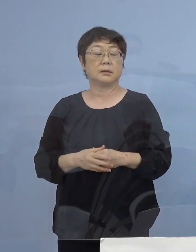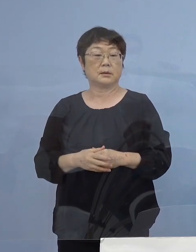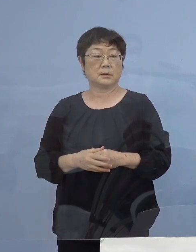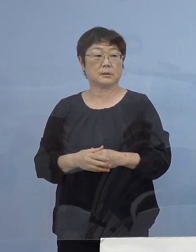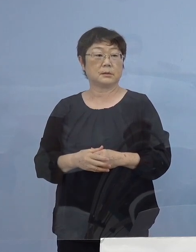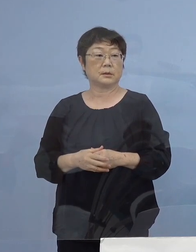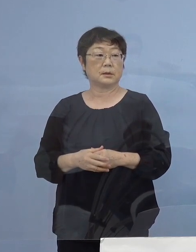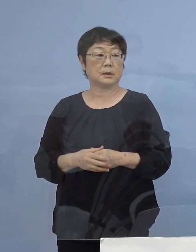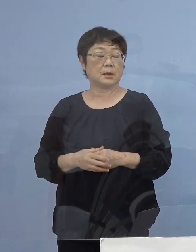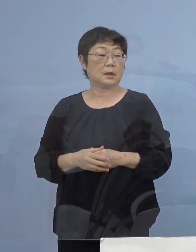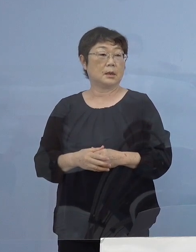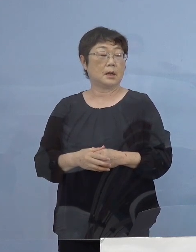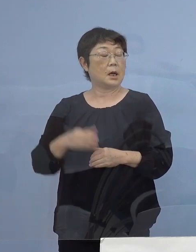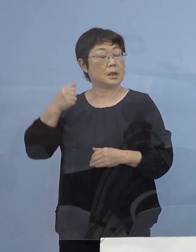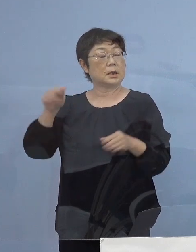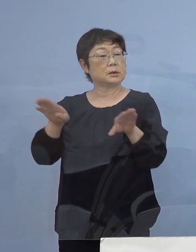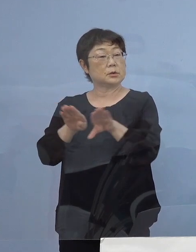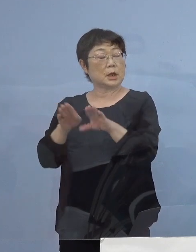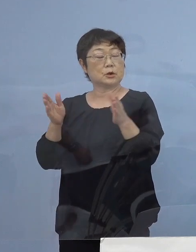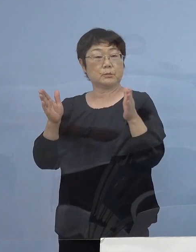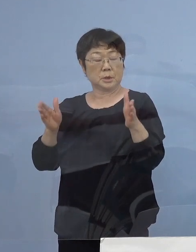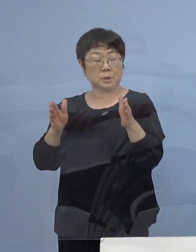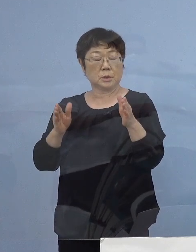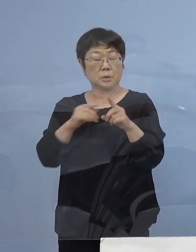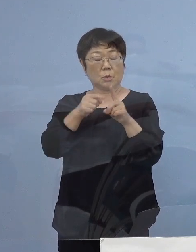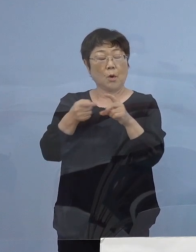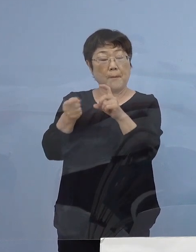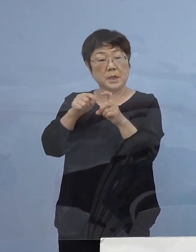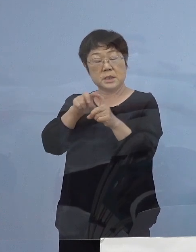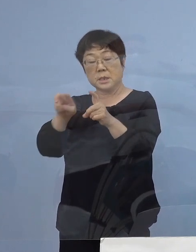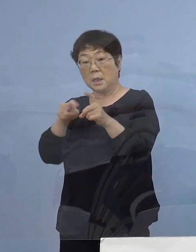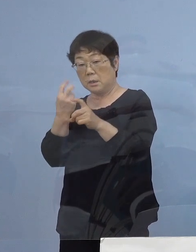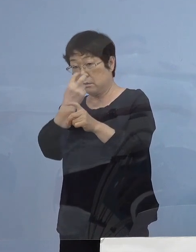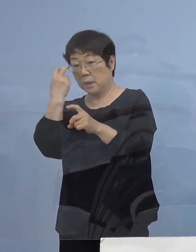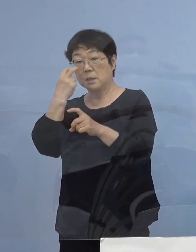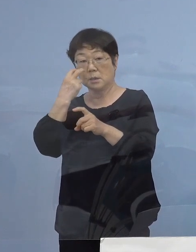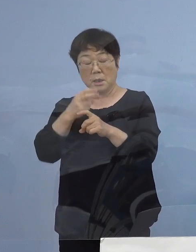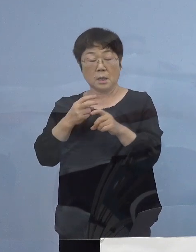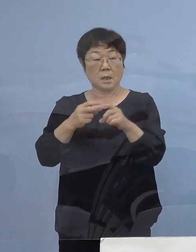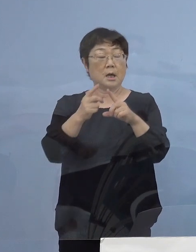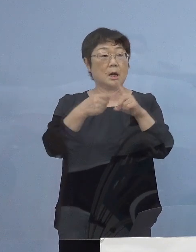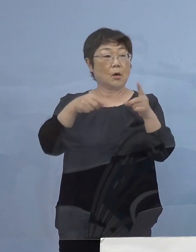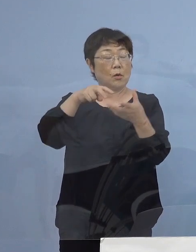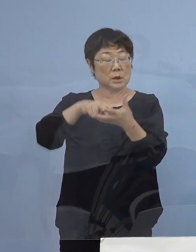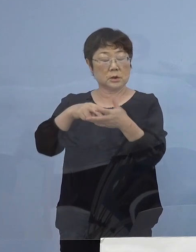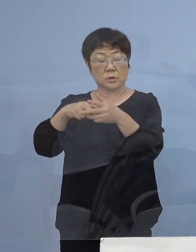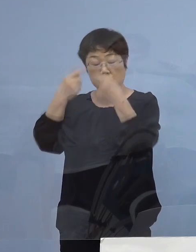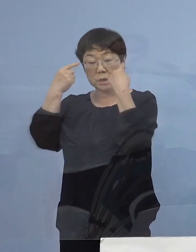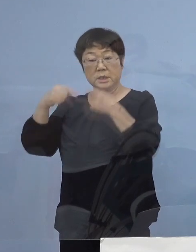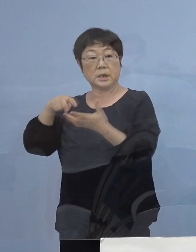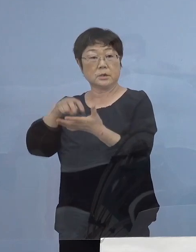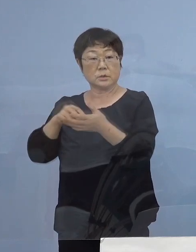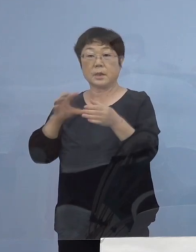この度 夏休み中のPCR これは公立私立を問わずということでありますが